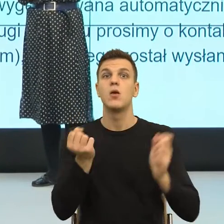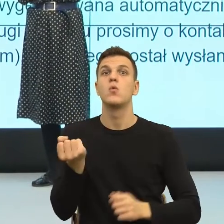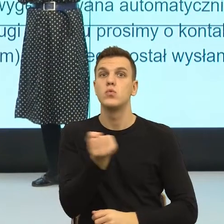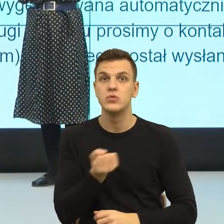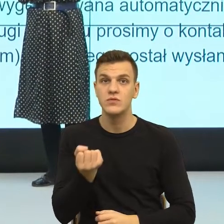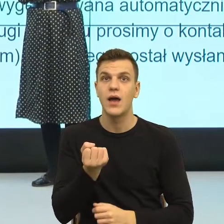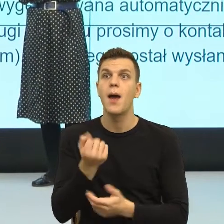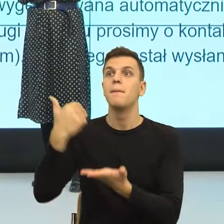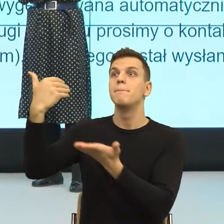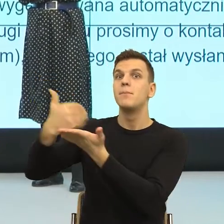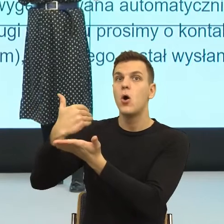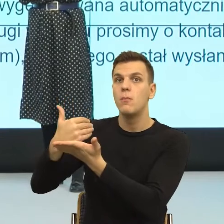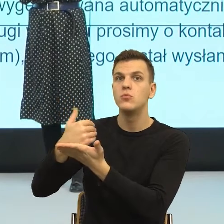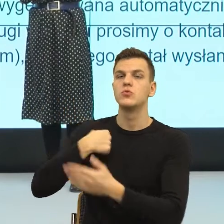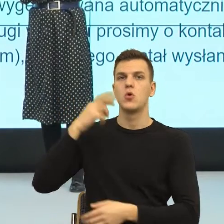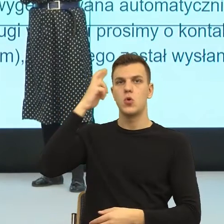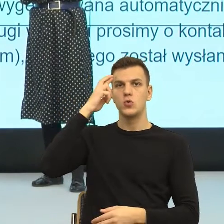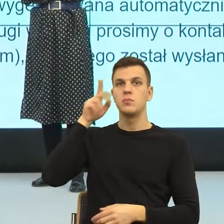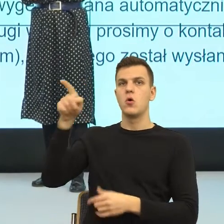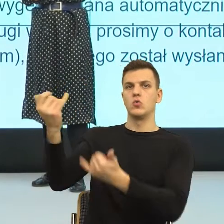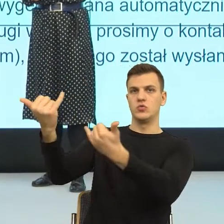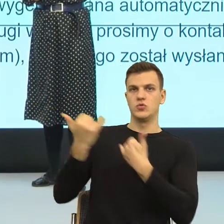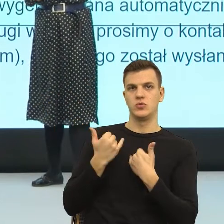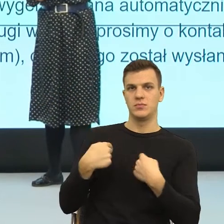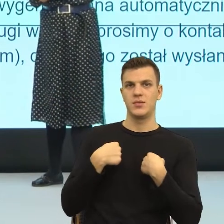które wskazywały, czy nazywały moją intencję,